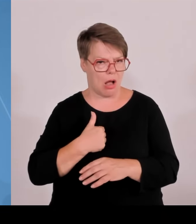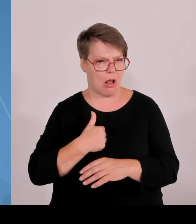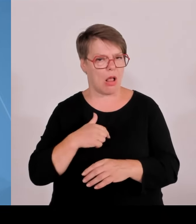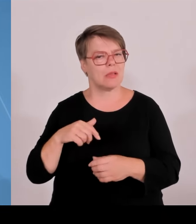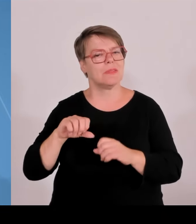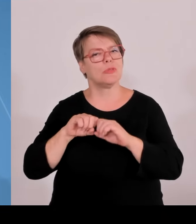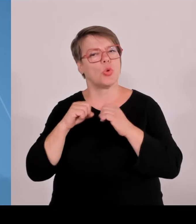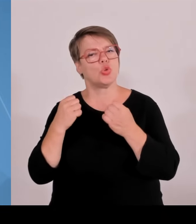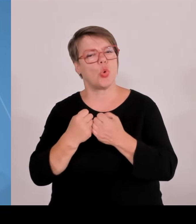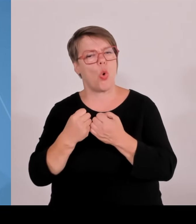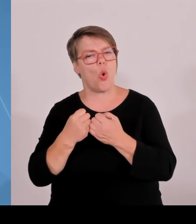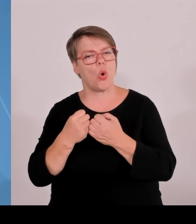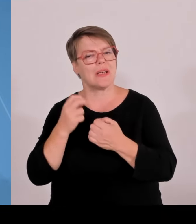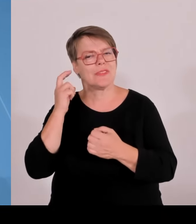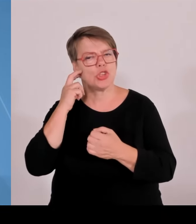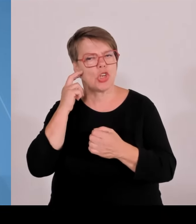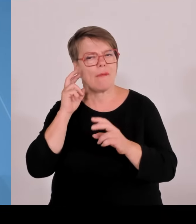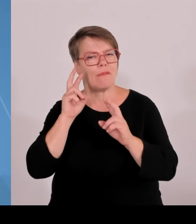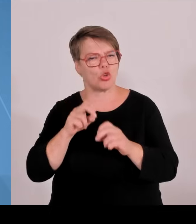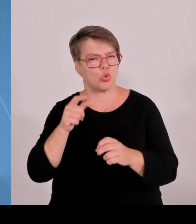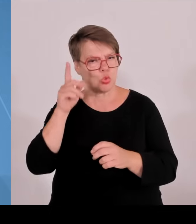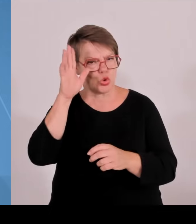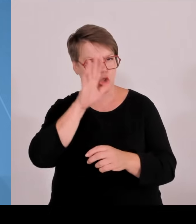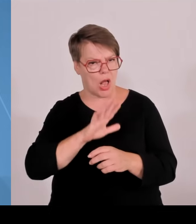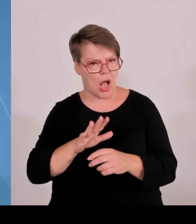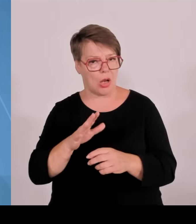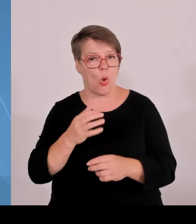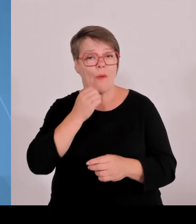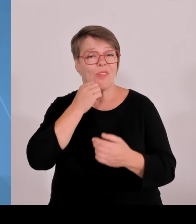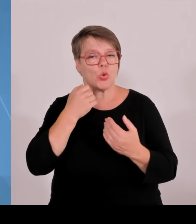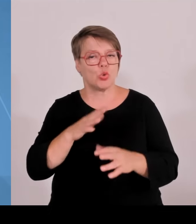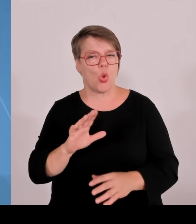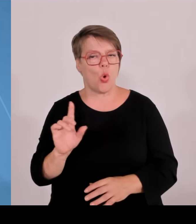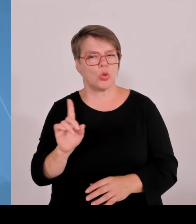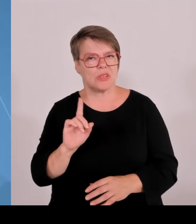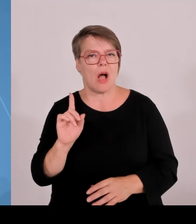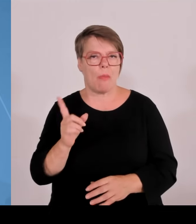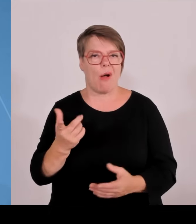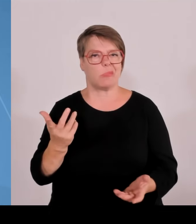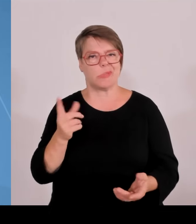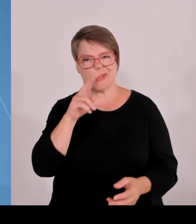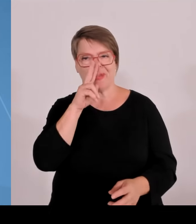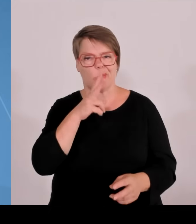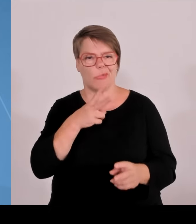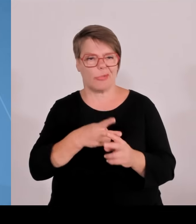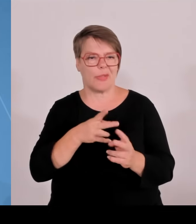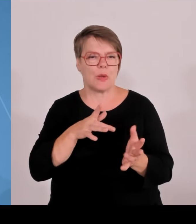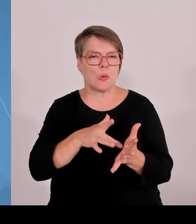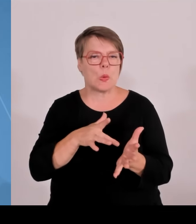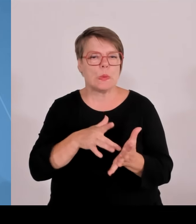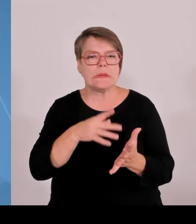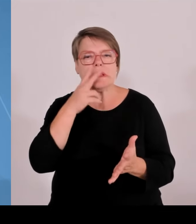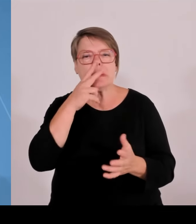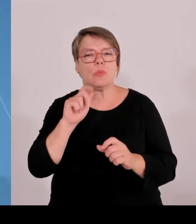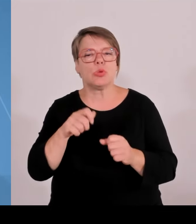einem Rückbau, mit einem Kürzung, mit einer Kürzung von Programmen, zum Teil schmerzhaften Kürzungen Wir können das als Freistaat Bayern